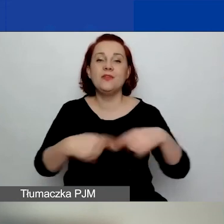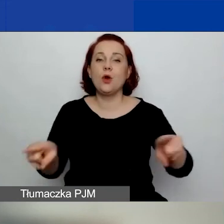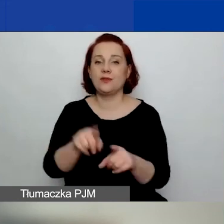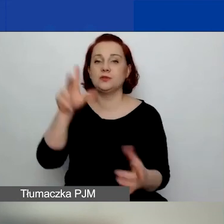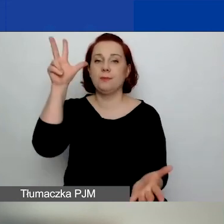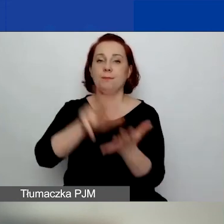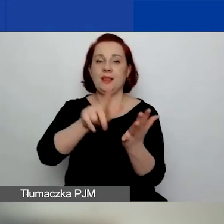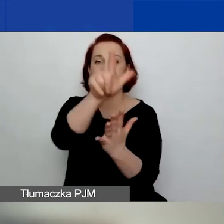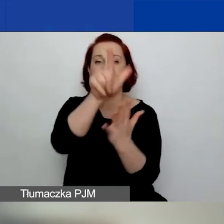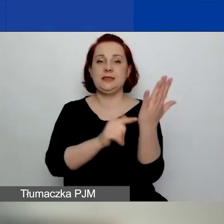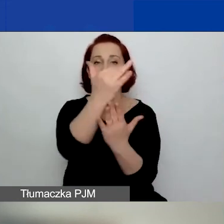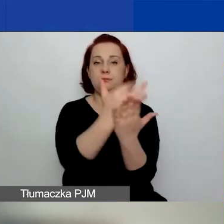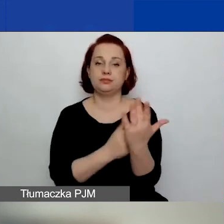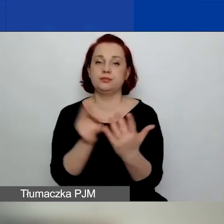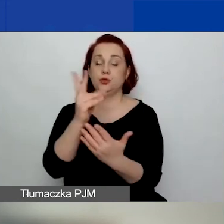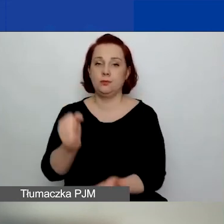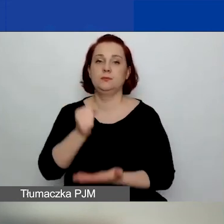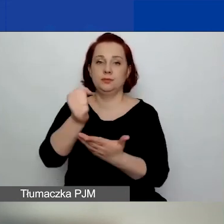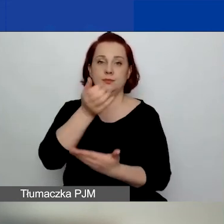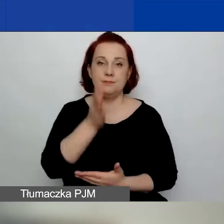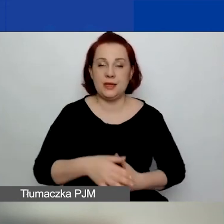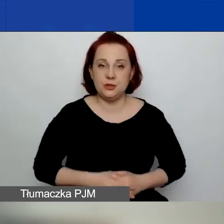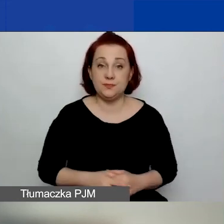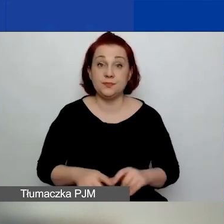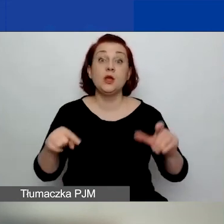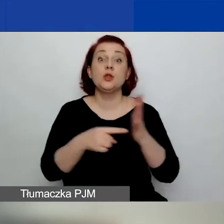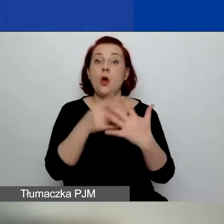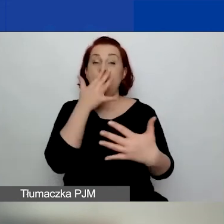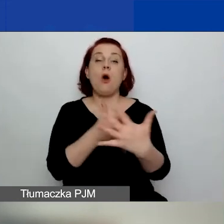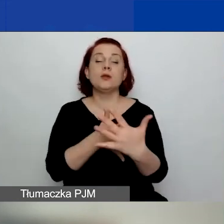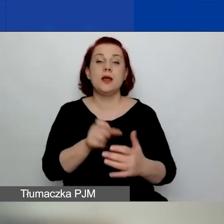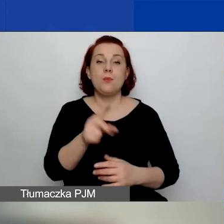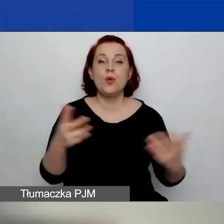Cała ocena odbywa się w elektronicznym systemie naboru wniosków.